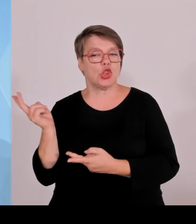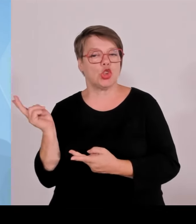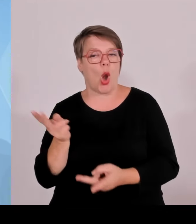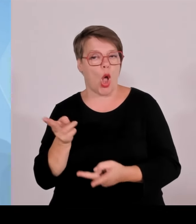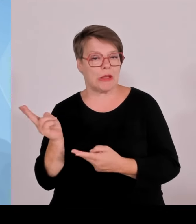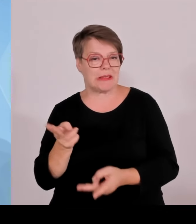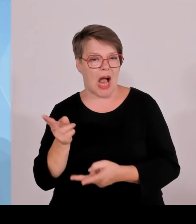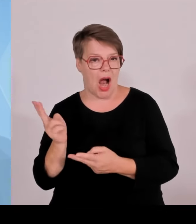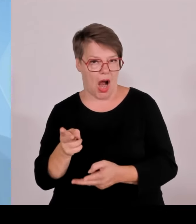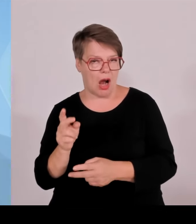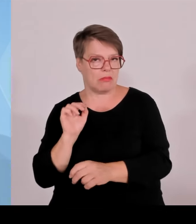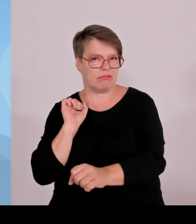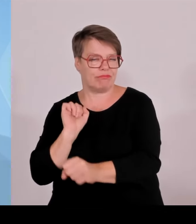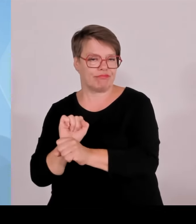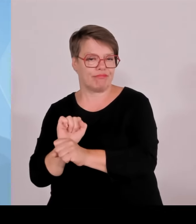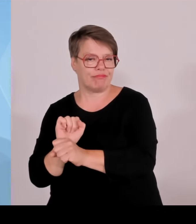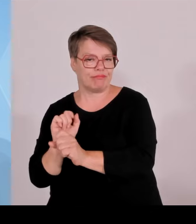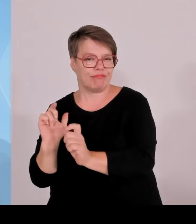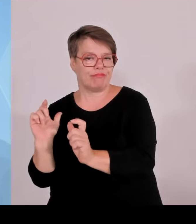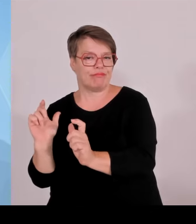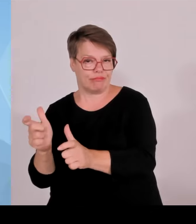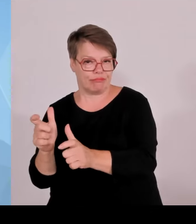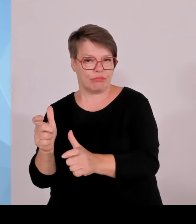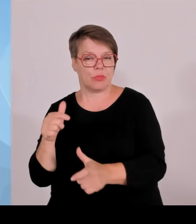Das zeigt zum einen, dass es völlig absurd wäre, die